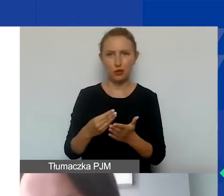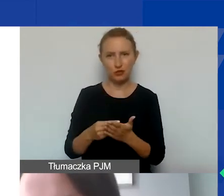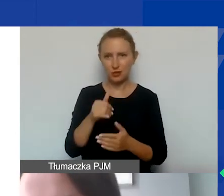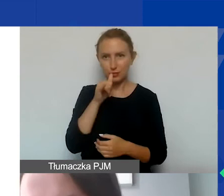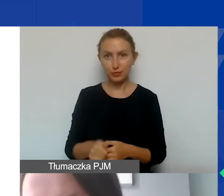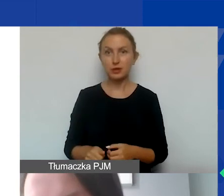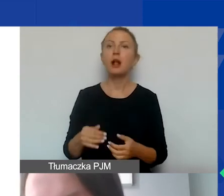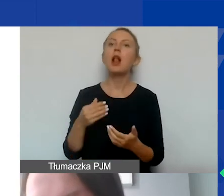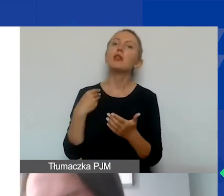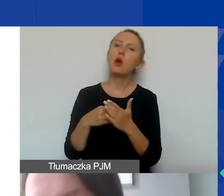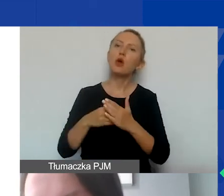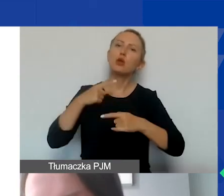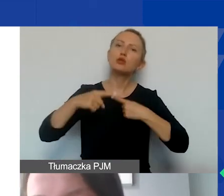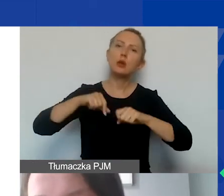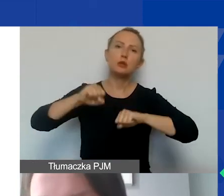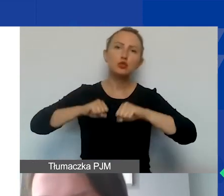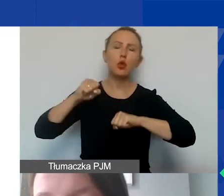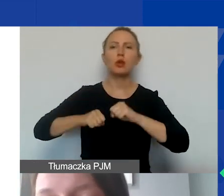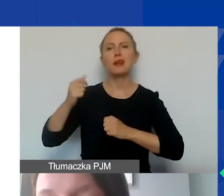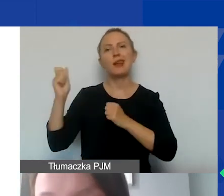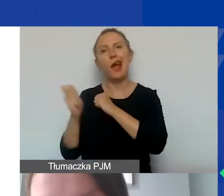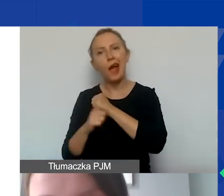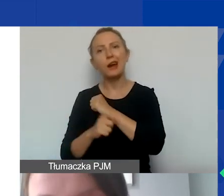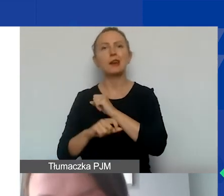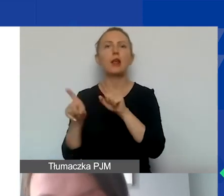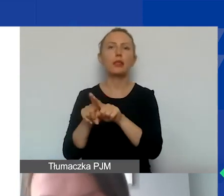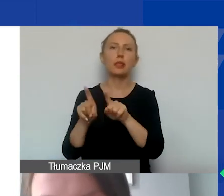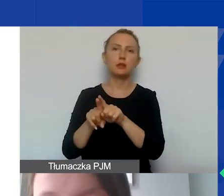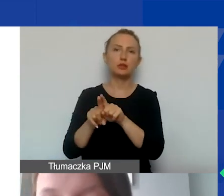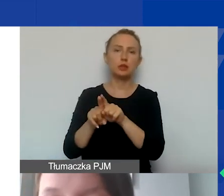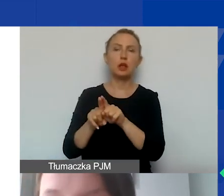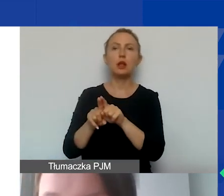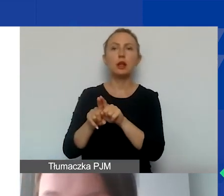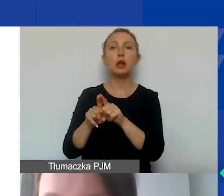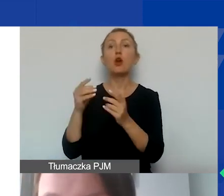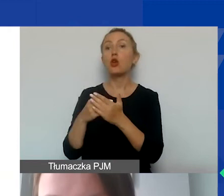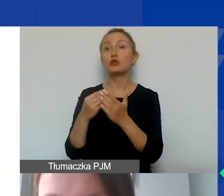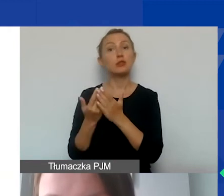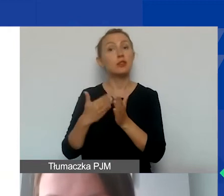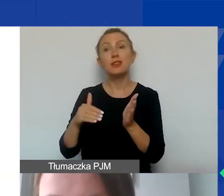Także koszty postępowania sądowego, grzywny, kary, a także duża kategoria - koszty niepotrzebne i nieuzasadnione.